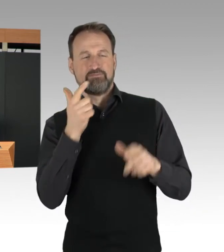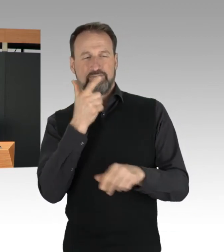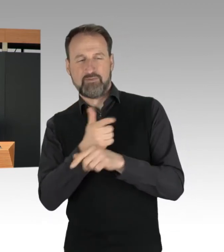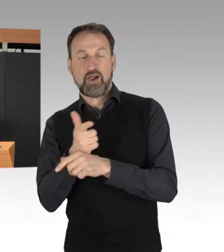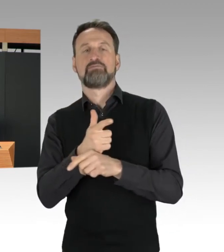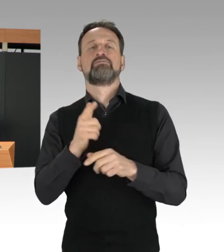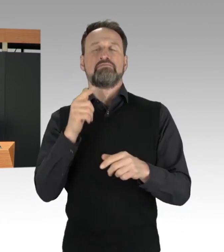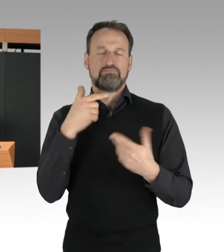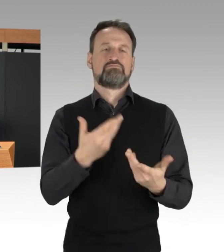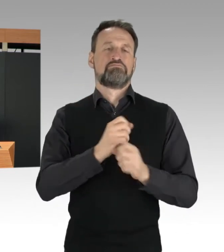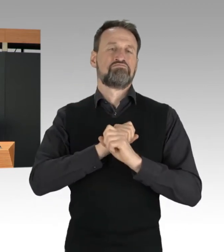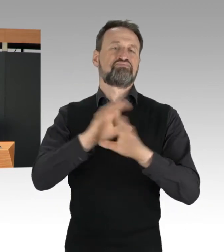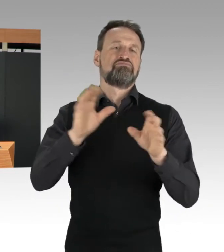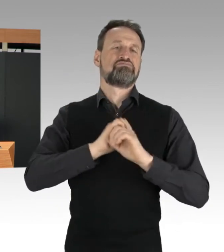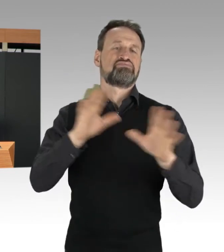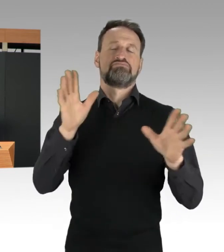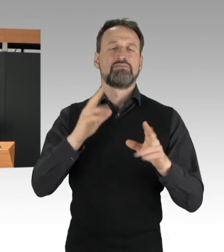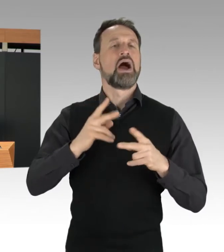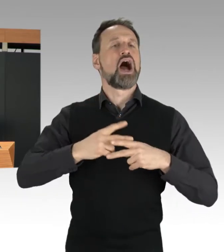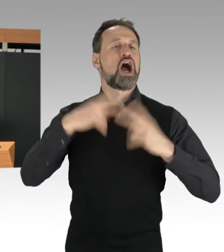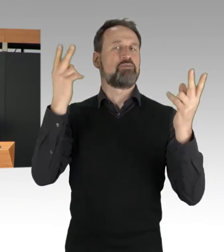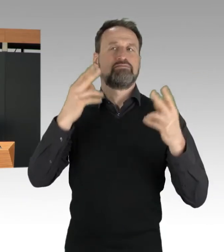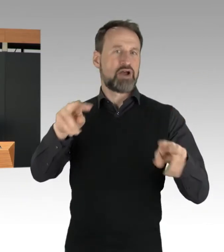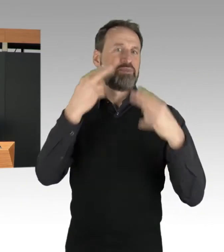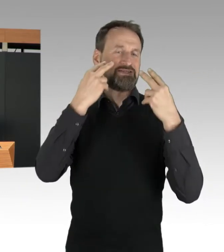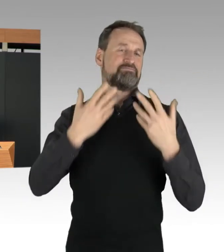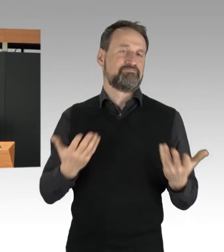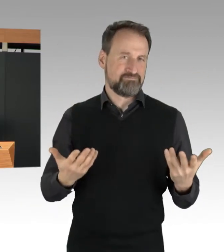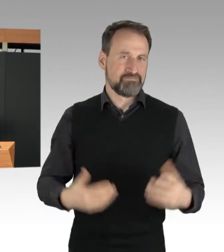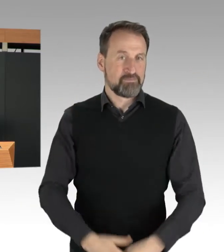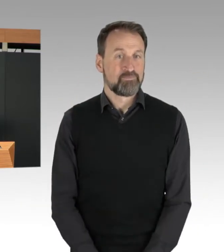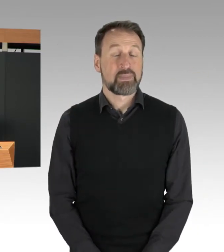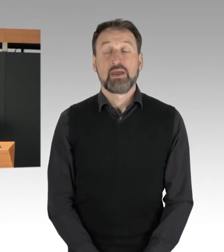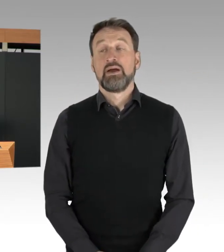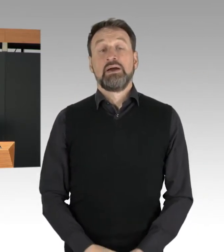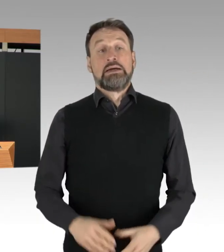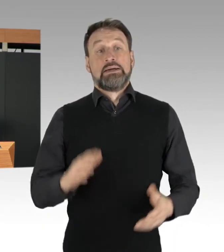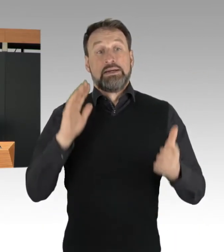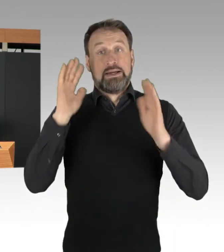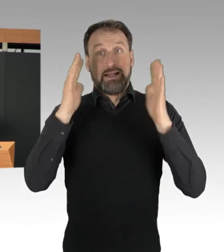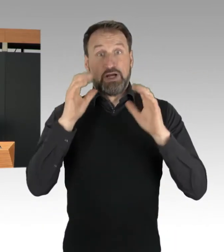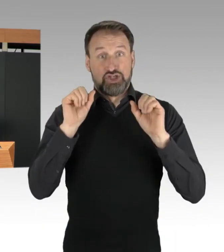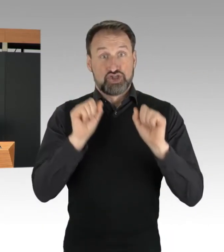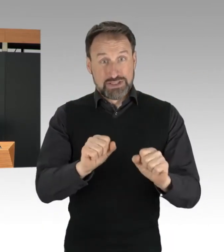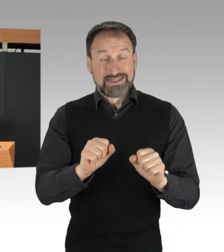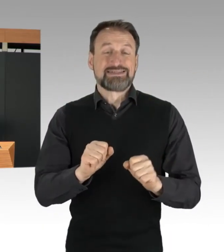Der Klimaschutz ist ein Anliegen, das hat Tom Schreiber vorhin auch gesagt,